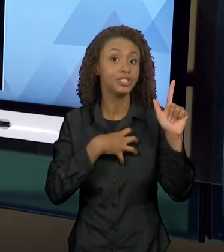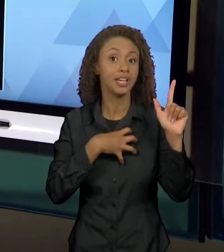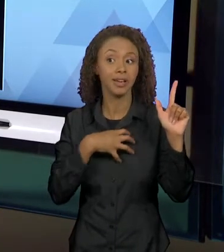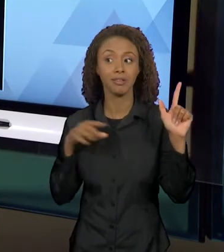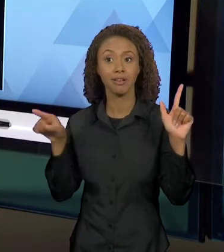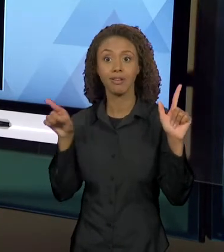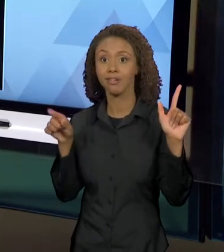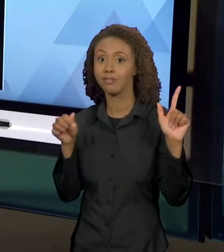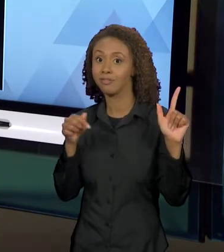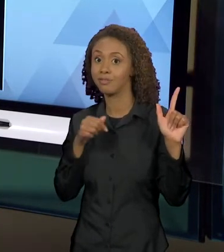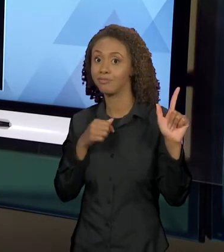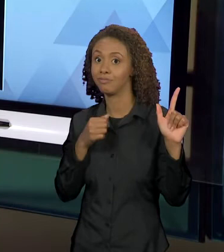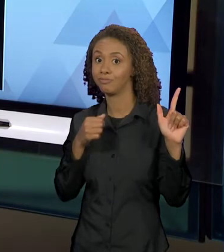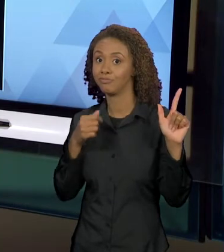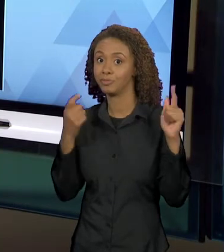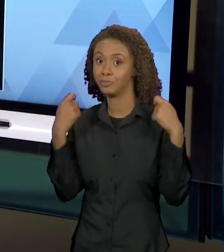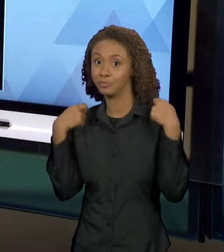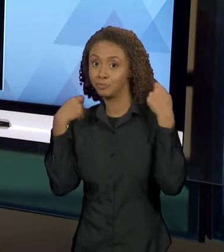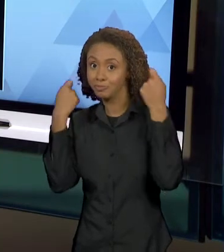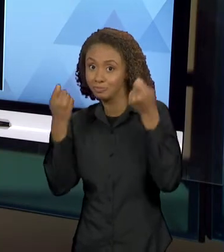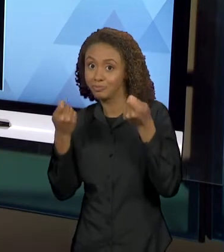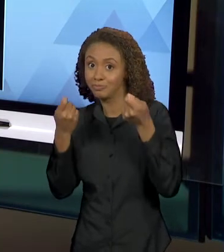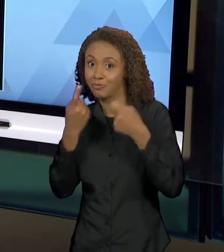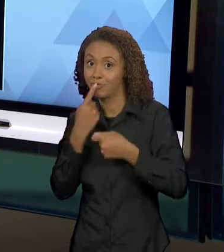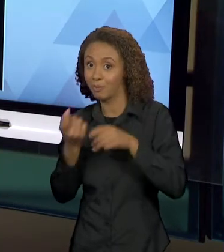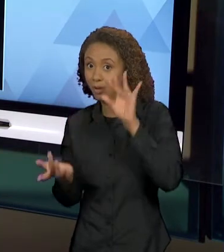COM A HISTÓRIA ORIGINAL DE CHAPEUZINHO VERMELHO.